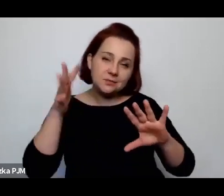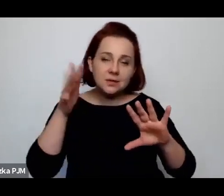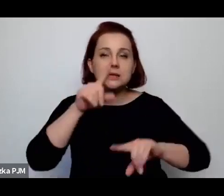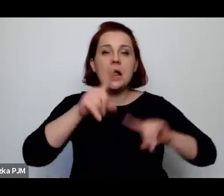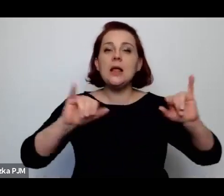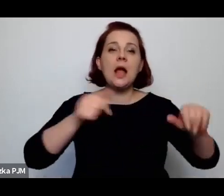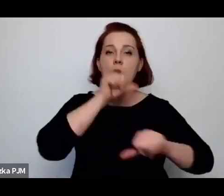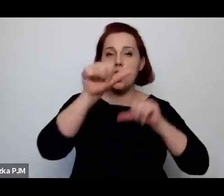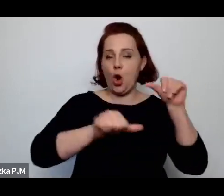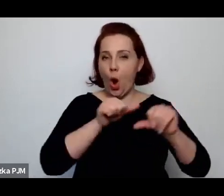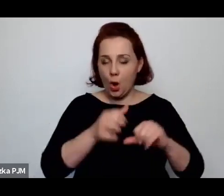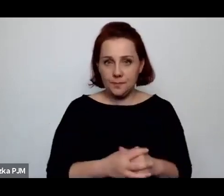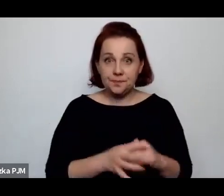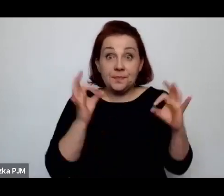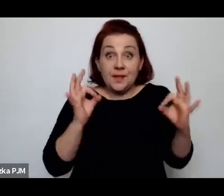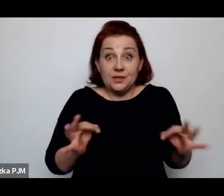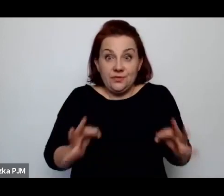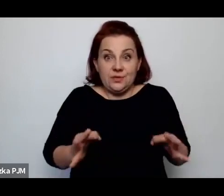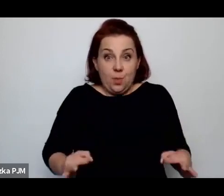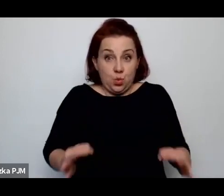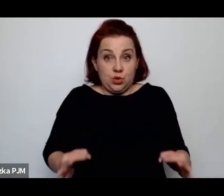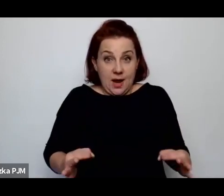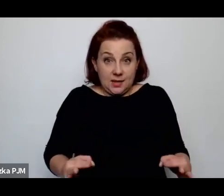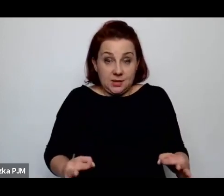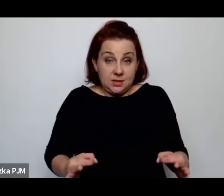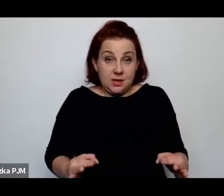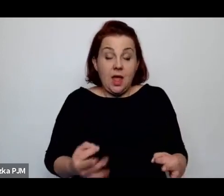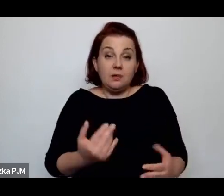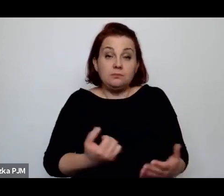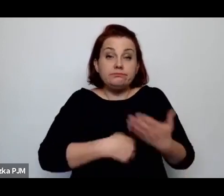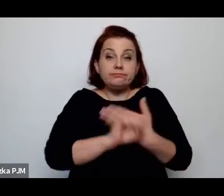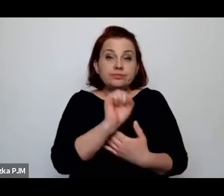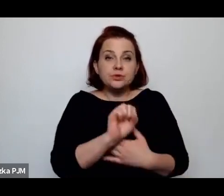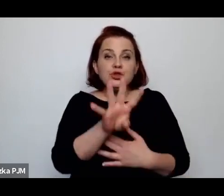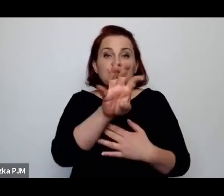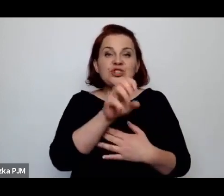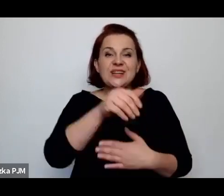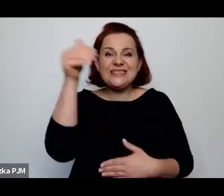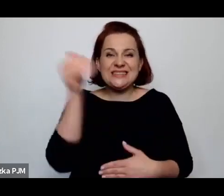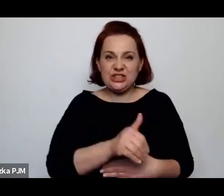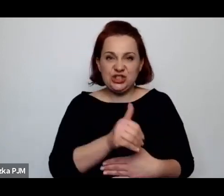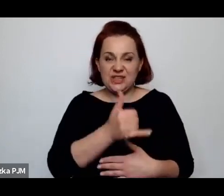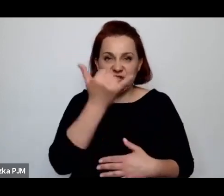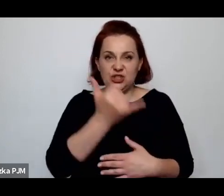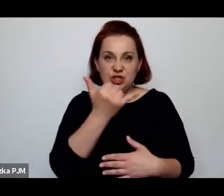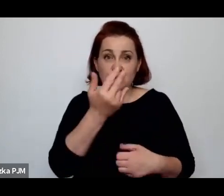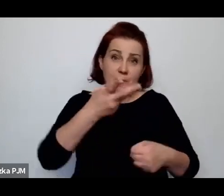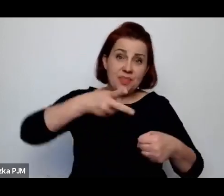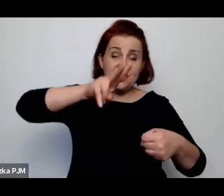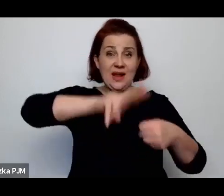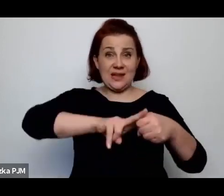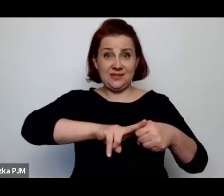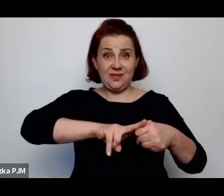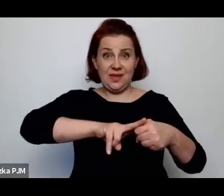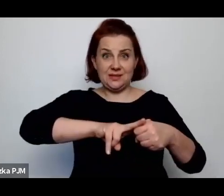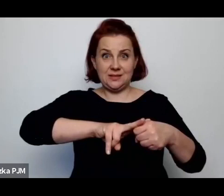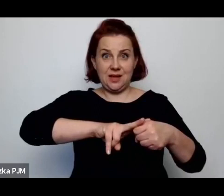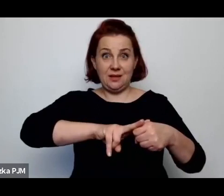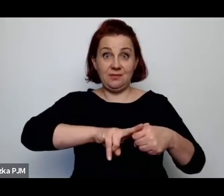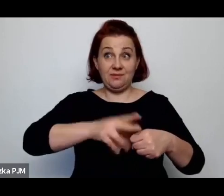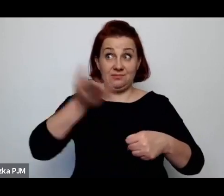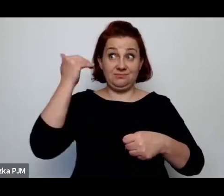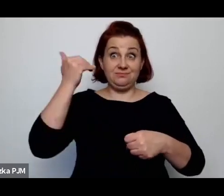Współcześnie rodzi się 400 tysięcy dzieci, czyli 2x więcej dzieci się wówczas rodziło